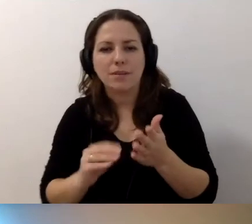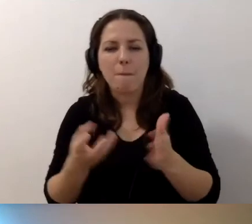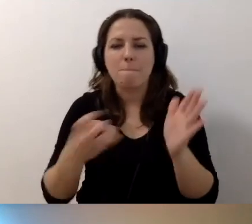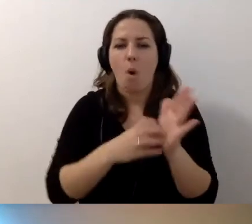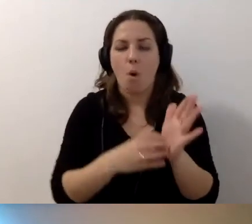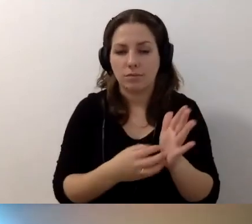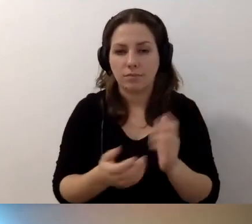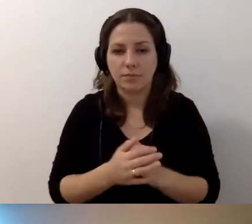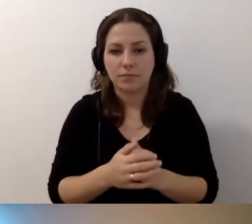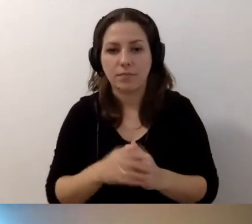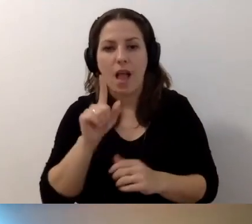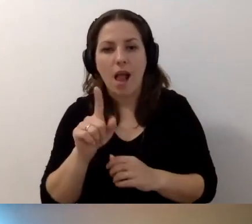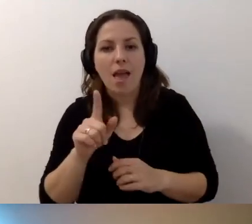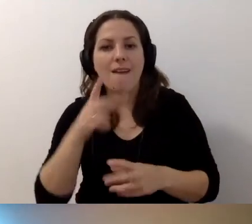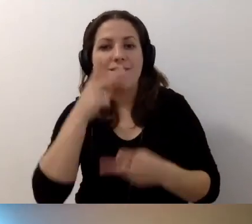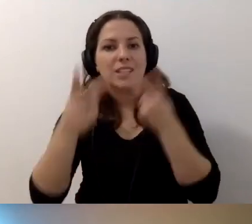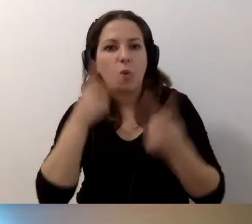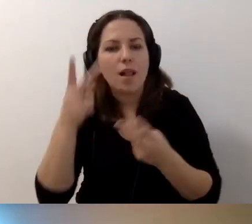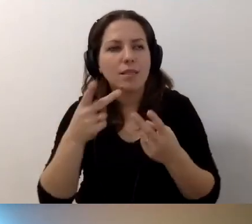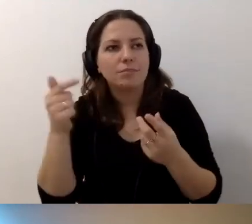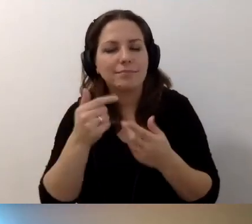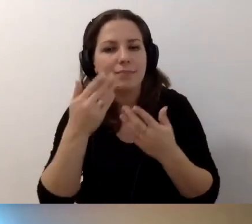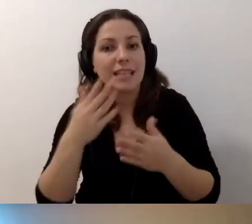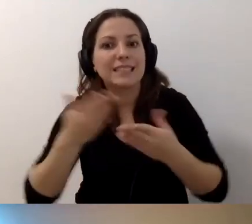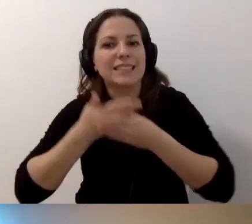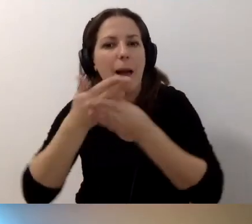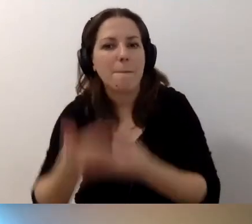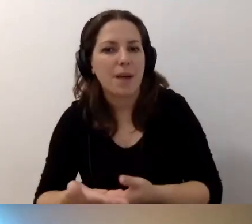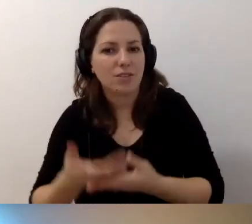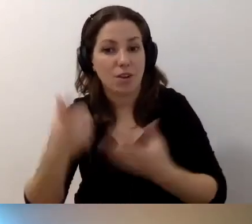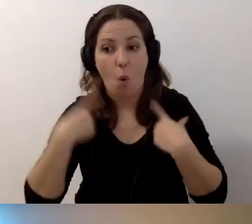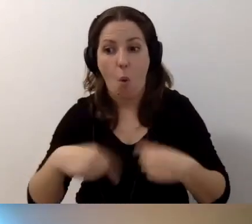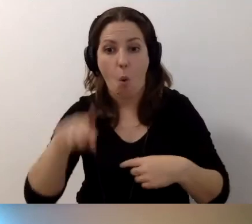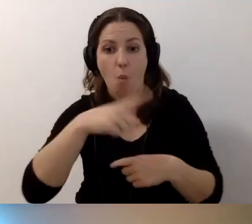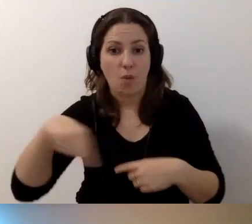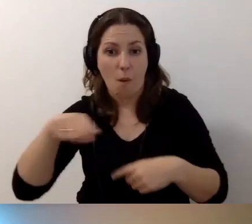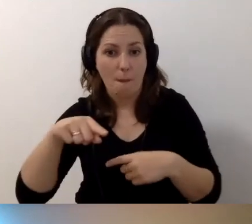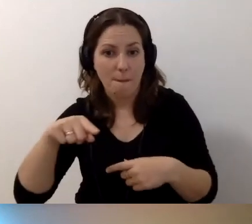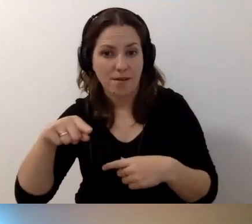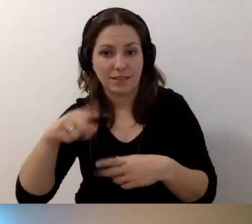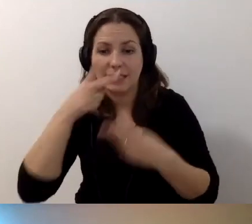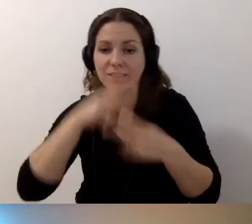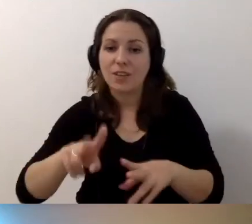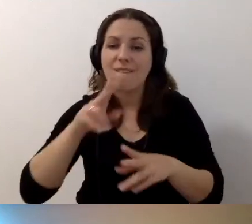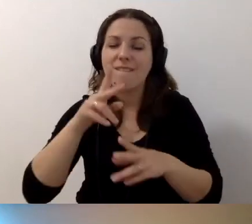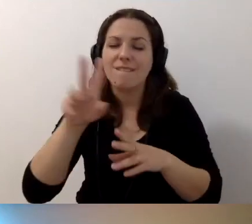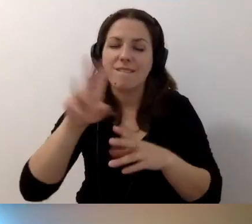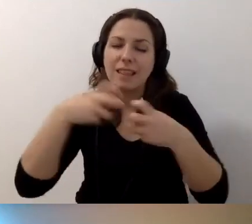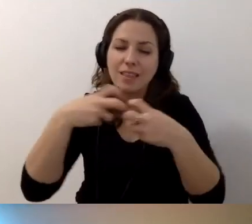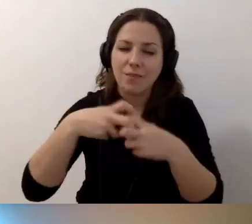Ale wy chwalicie się wizualnością. Zapraszacie, żeby osoby zwiedzające wasze wirtualne muzeum czy galerię,